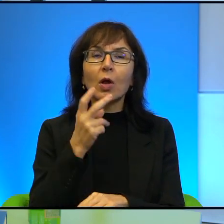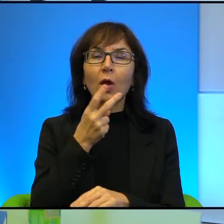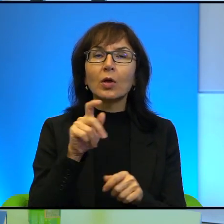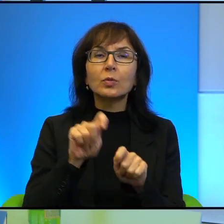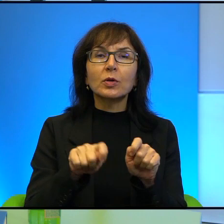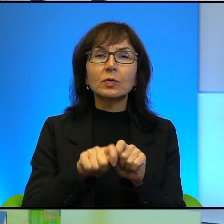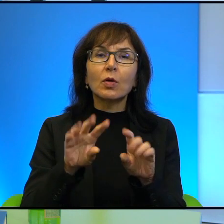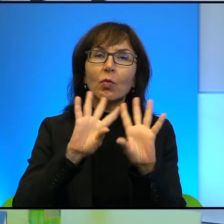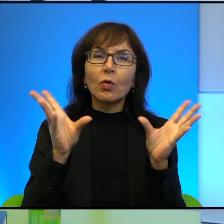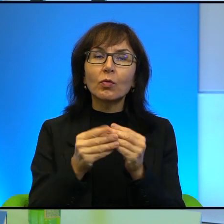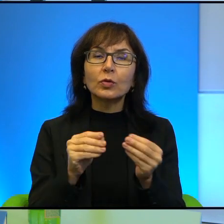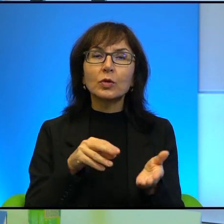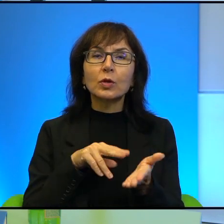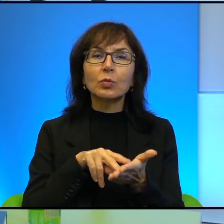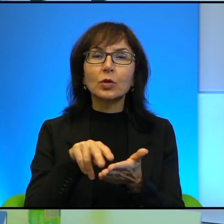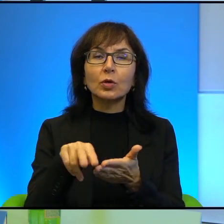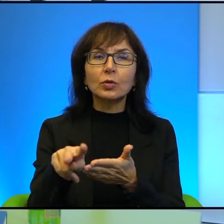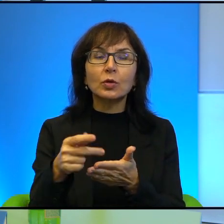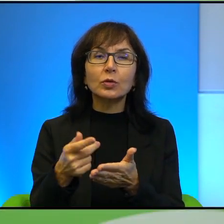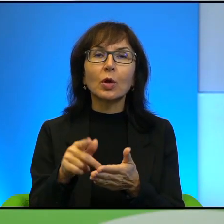Nikt nie pyta o przypadki, tu akurat nie są potrzebne.